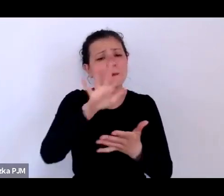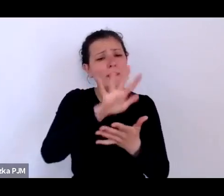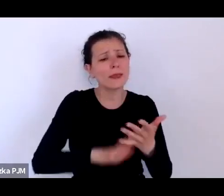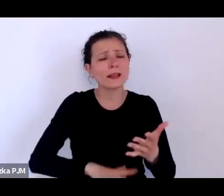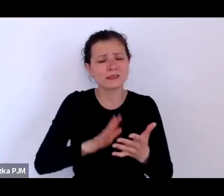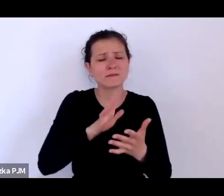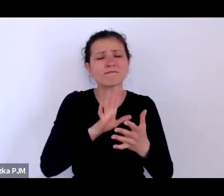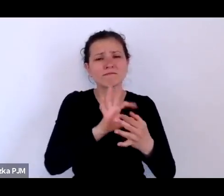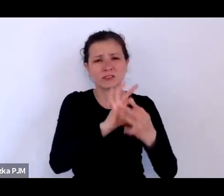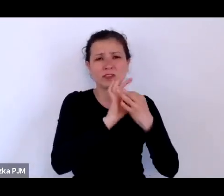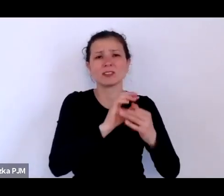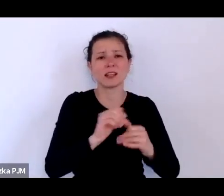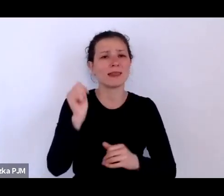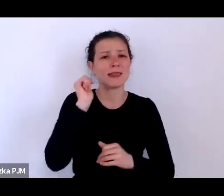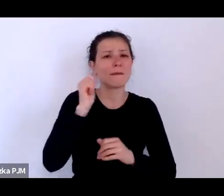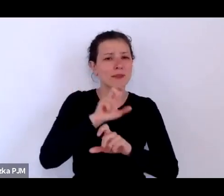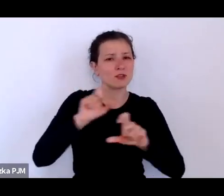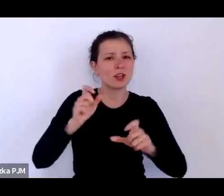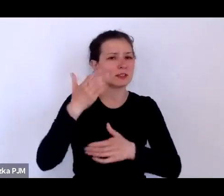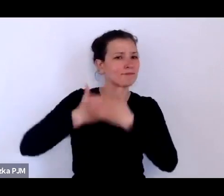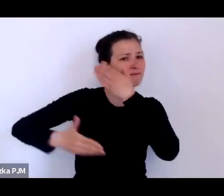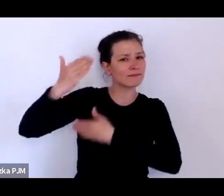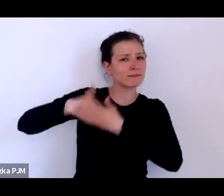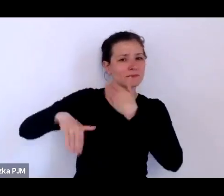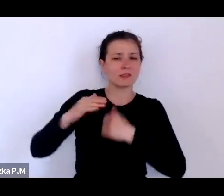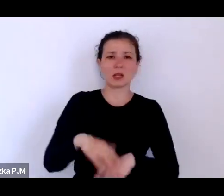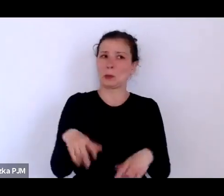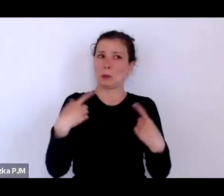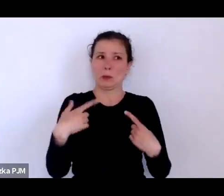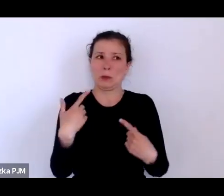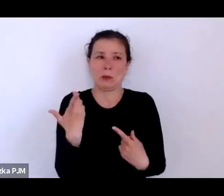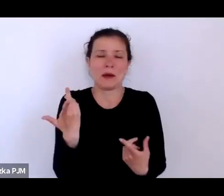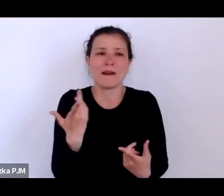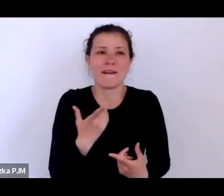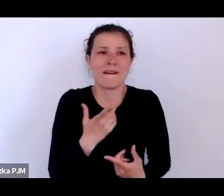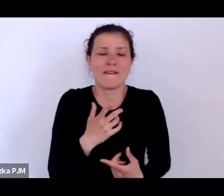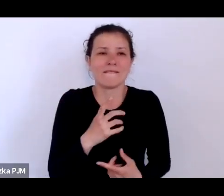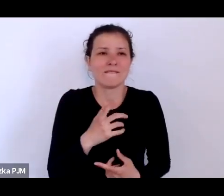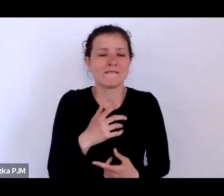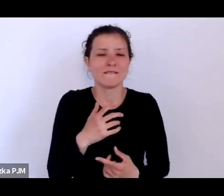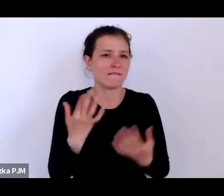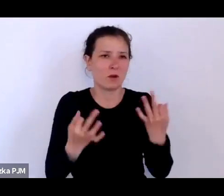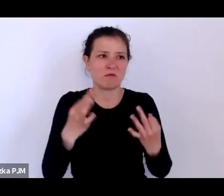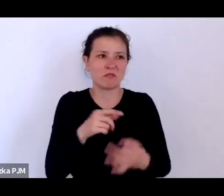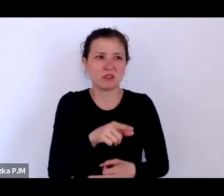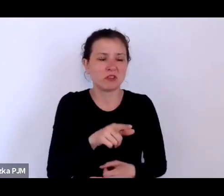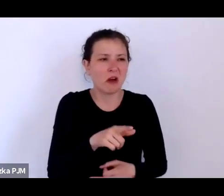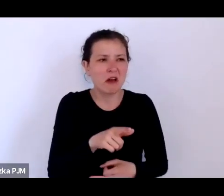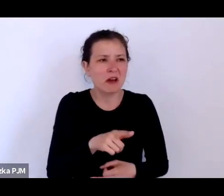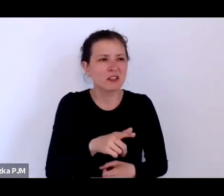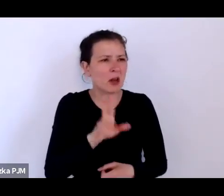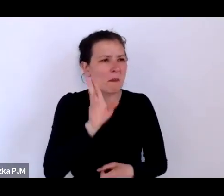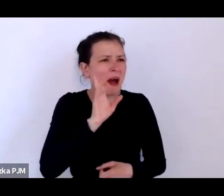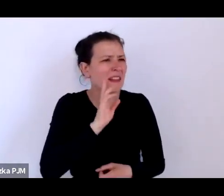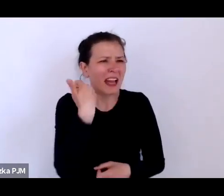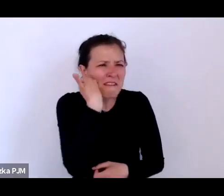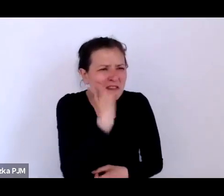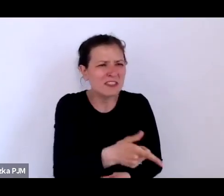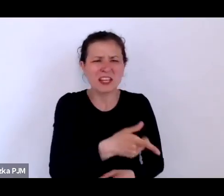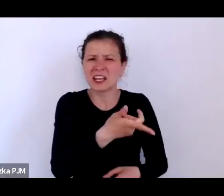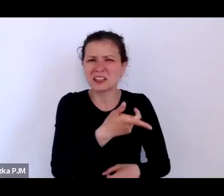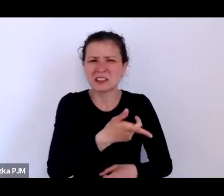tym nie miałam wątpliwości, że nie były to żadne wyrodne matki tylko były to nieszczęśliwe, ubogie, bezdomne kobiety.